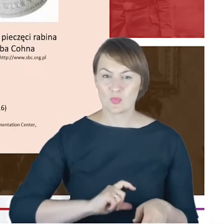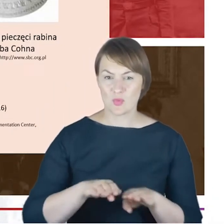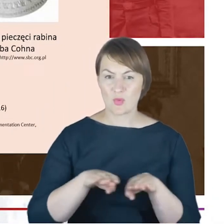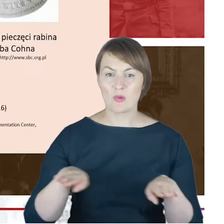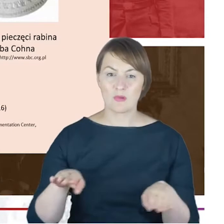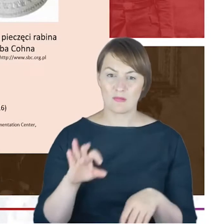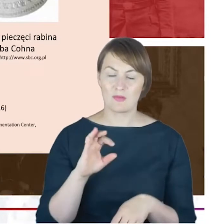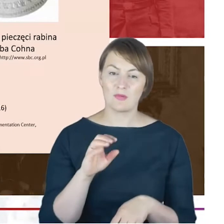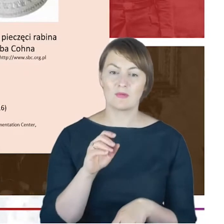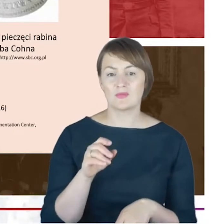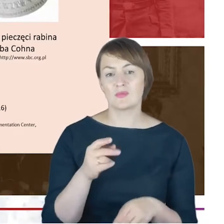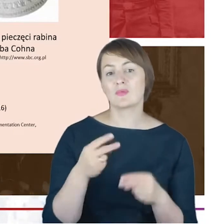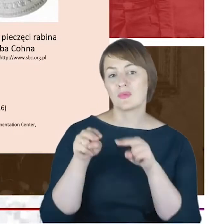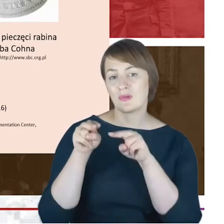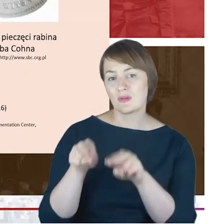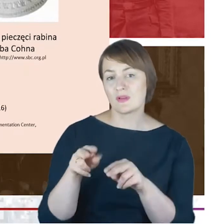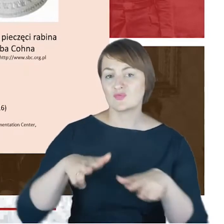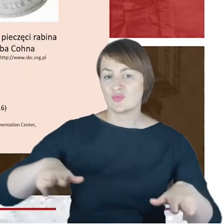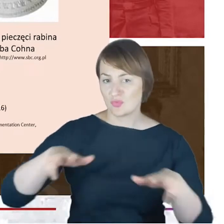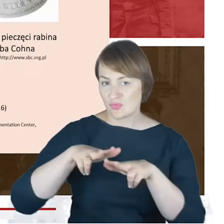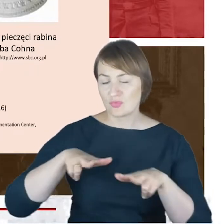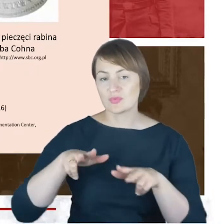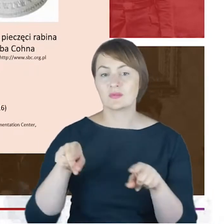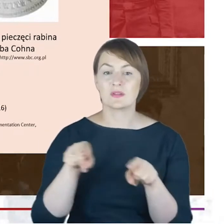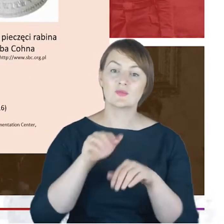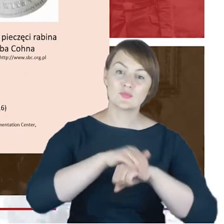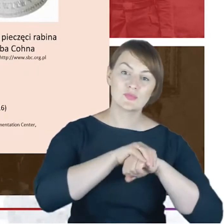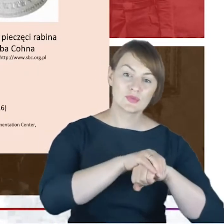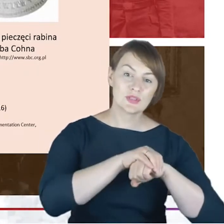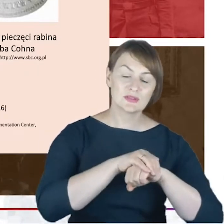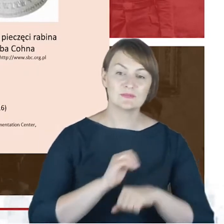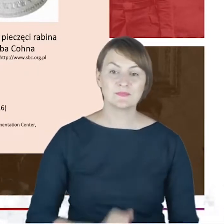może przyjaciele. Chciałam też żebyście Państwo zerknęli tutaj,